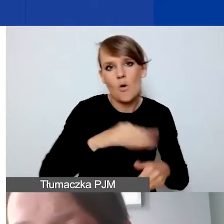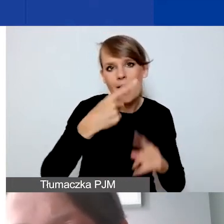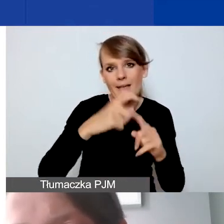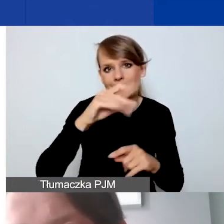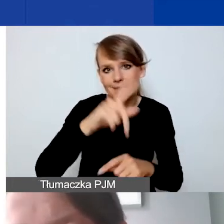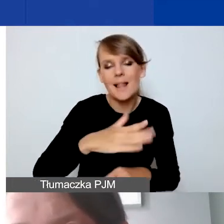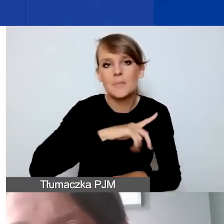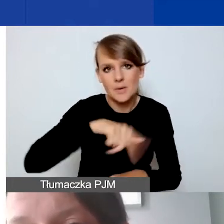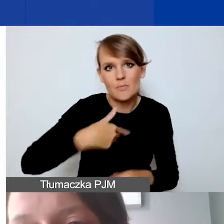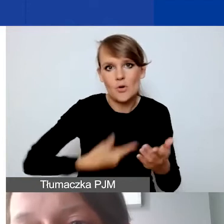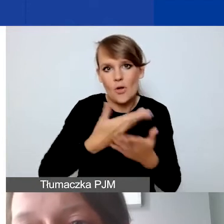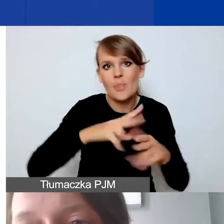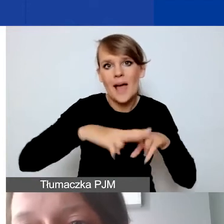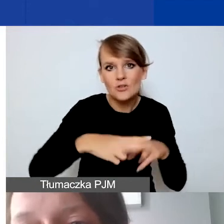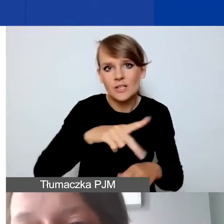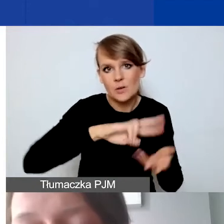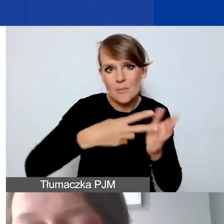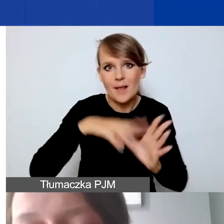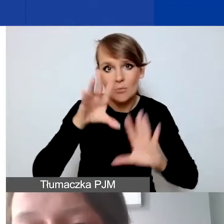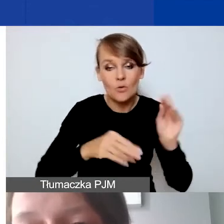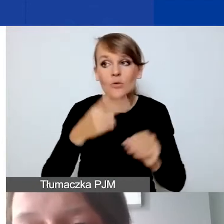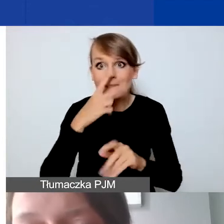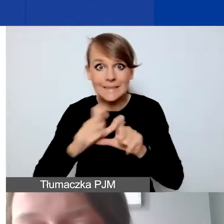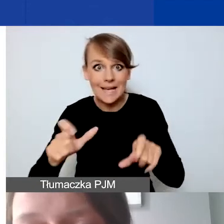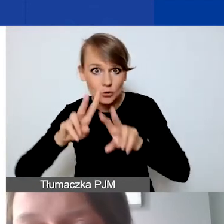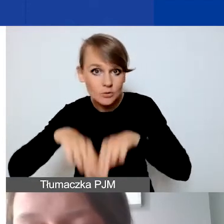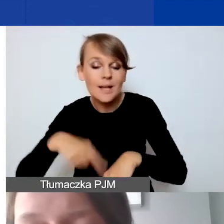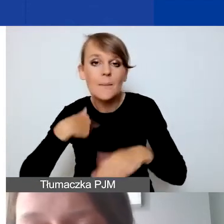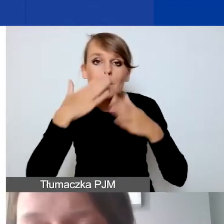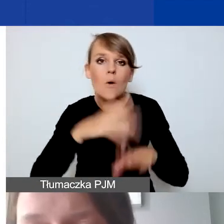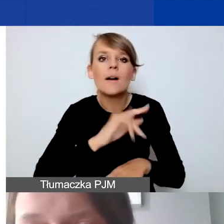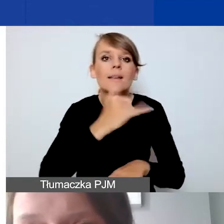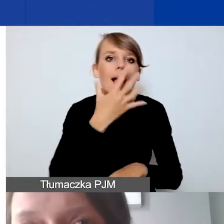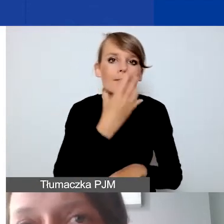jeszcze pokażę państwu, jak on wygląda, po prezentacji.